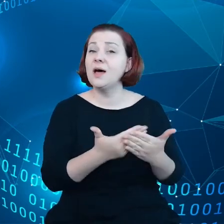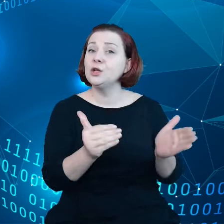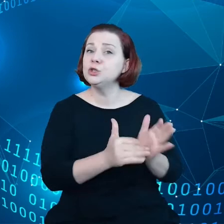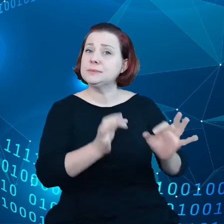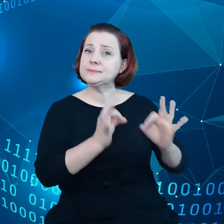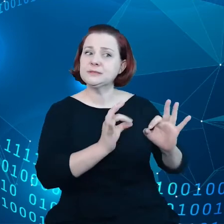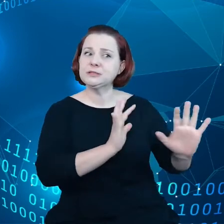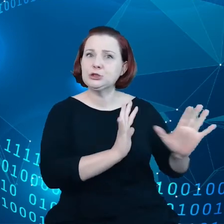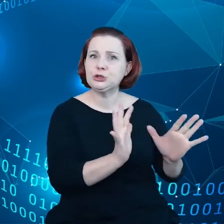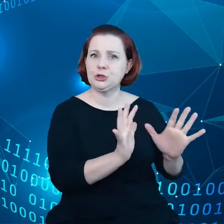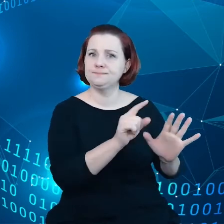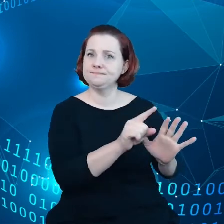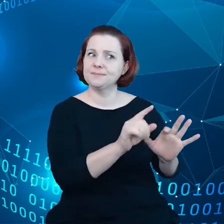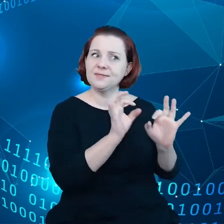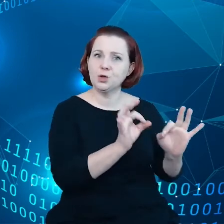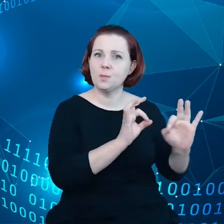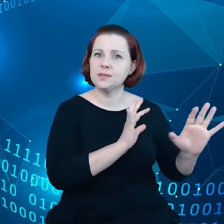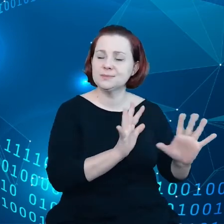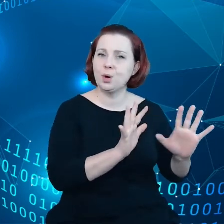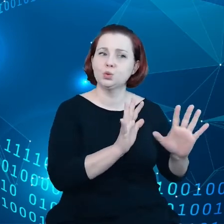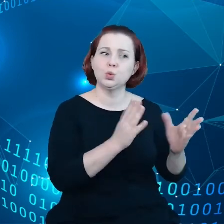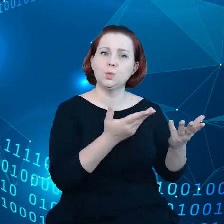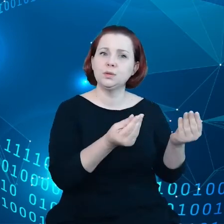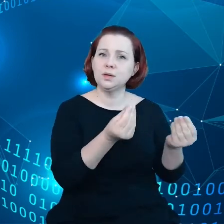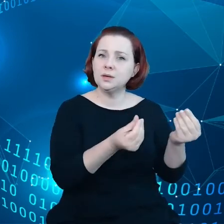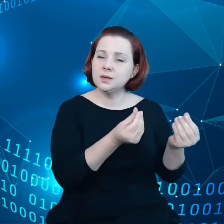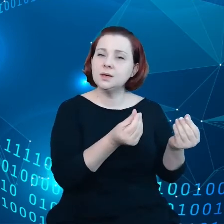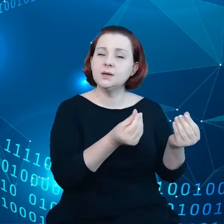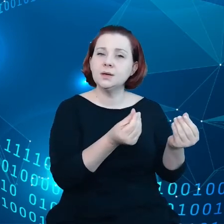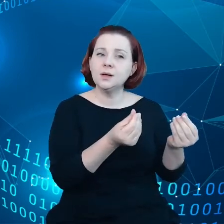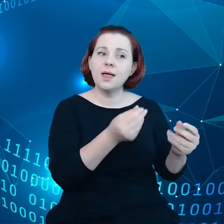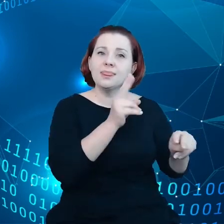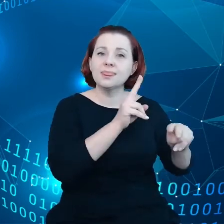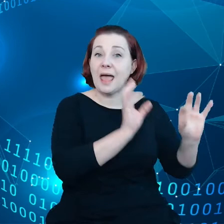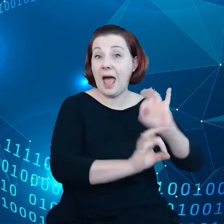Trzeba je w sposób odpowiedni naprawiać i poddawać